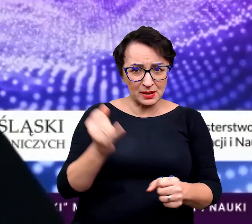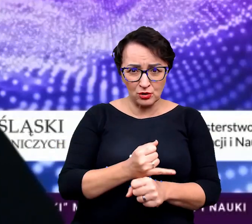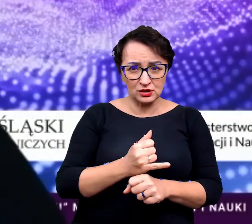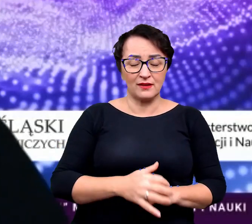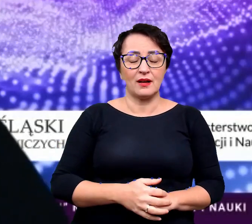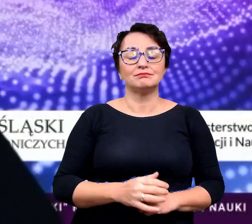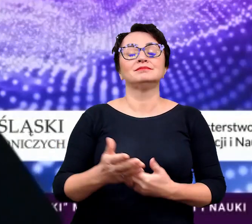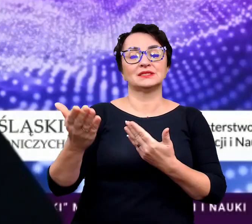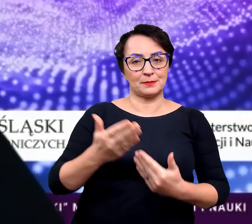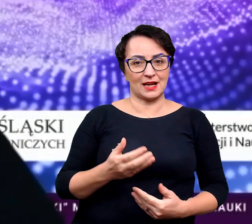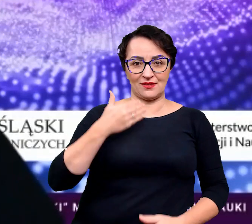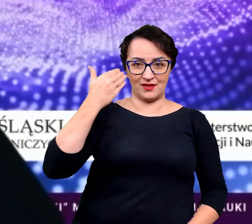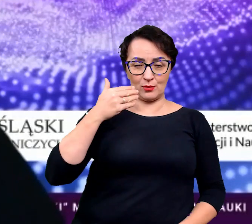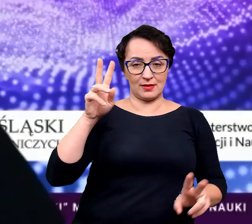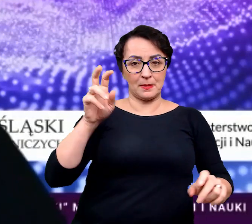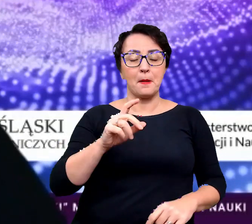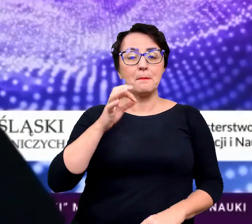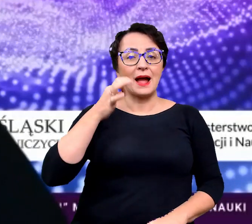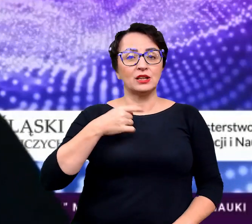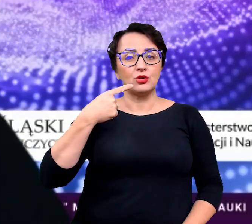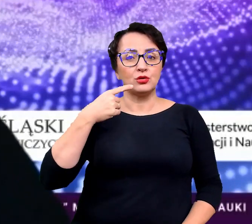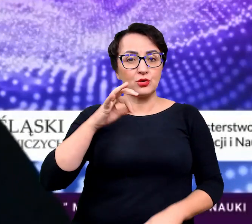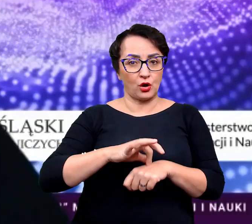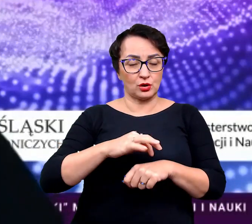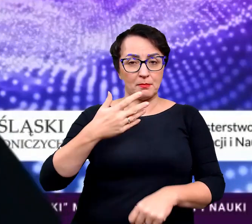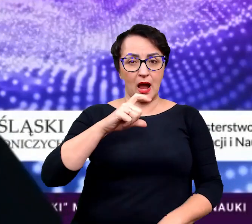to zapraszamy na wykład, pani dr Małgorzaty Rudnickiej